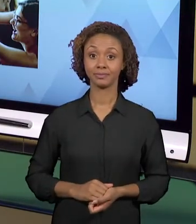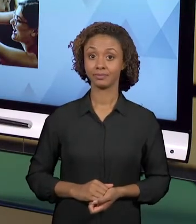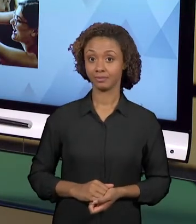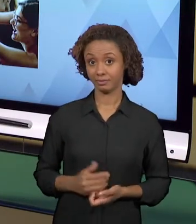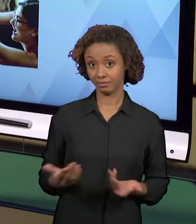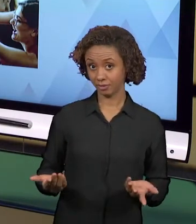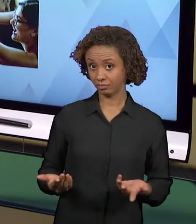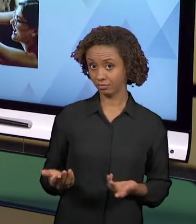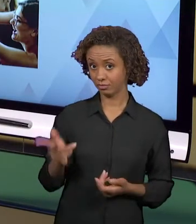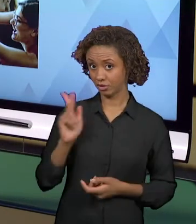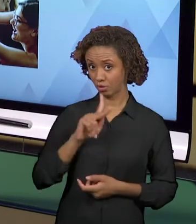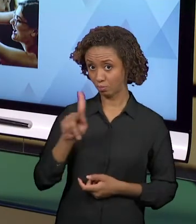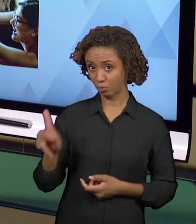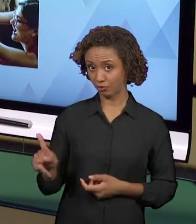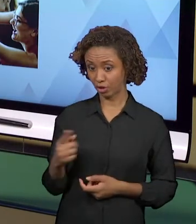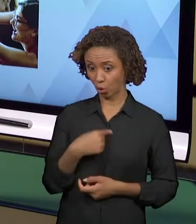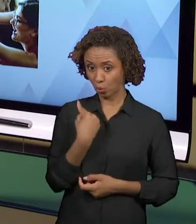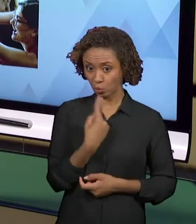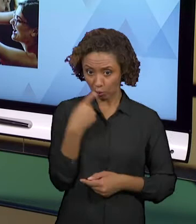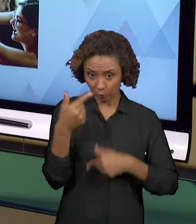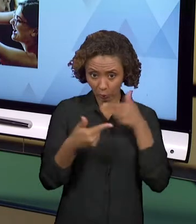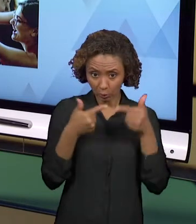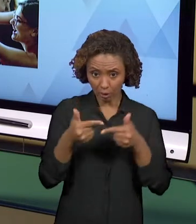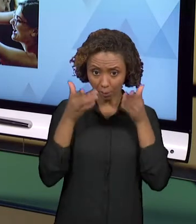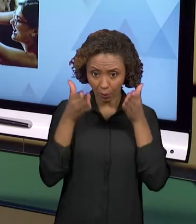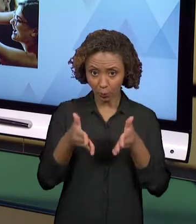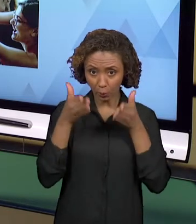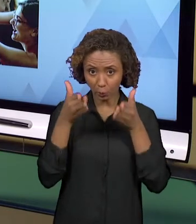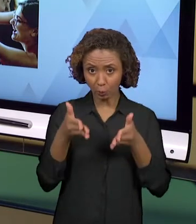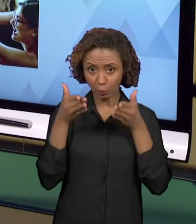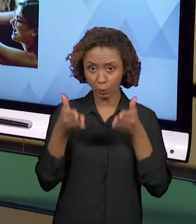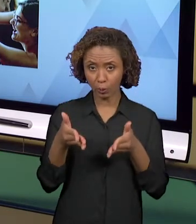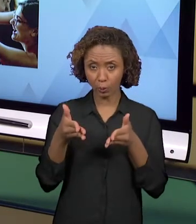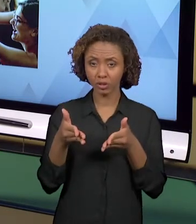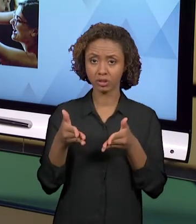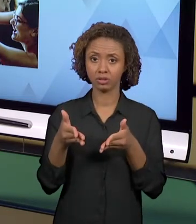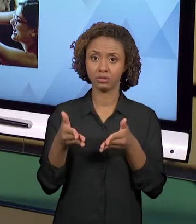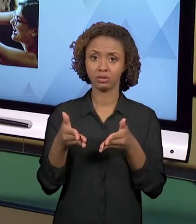PROFESSOR ISOLADO, SOZINHO, TRABALHA DE MODO BEM